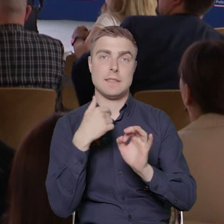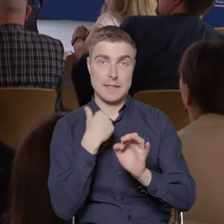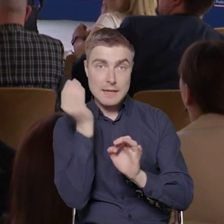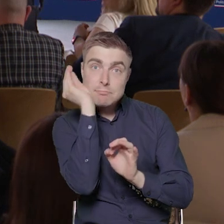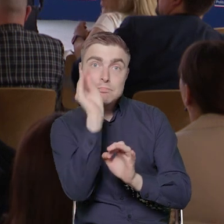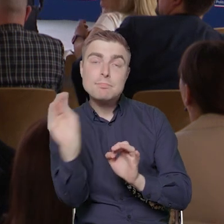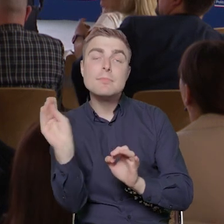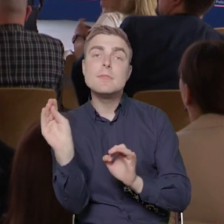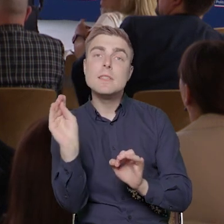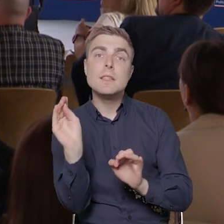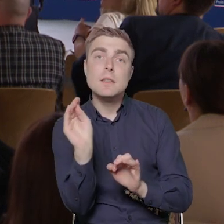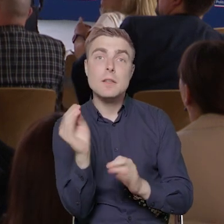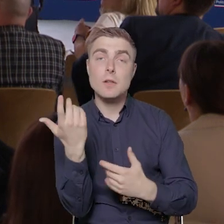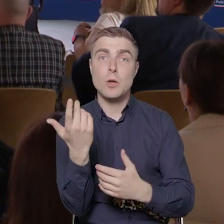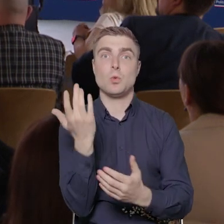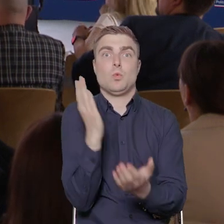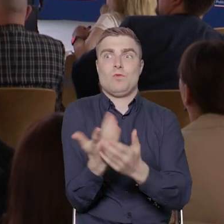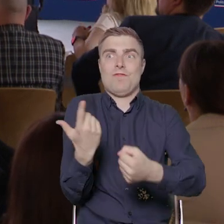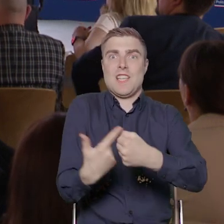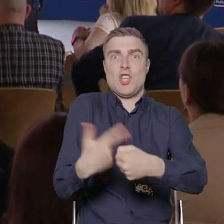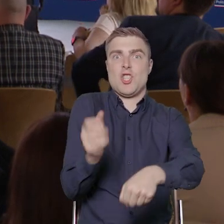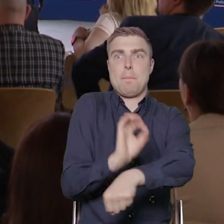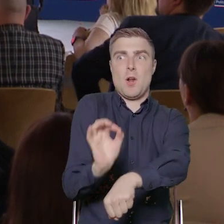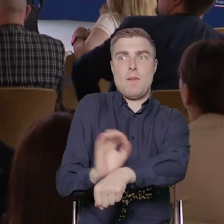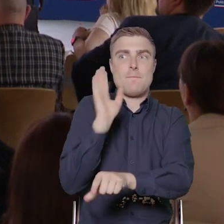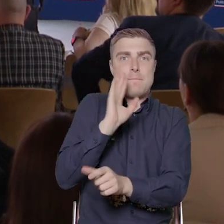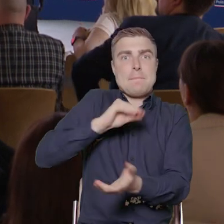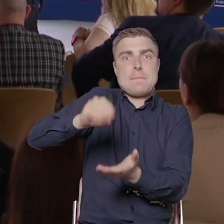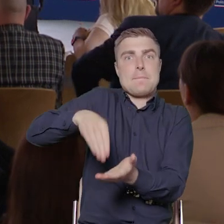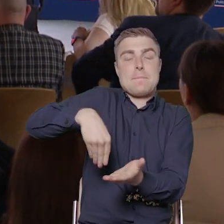że pisze się ponad 20 projektów, także zainteresowanie tym konkursem